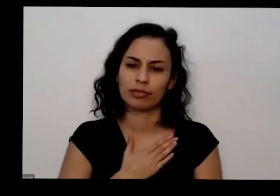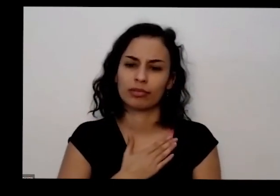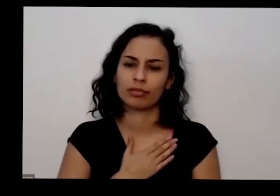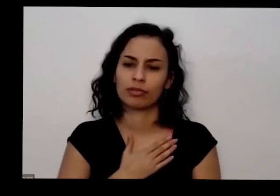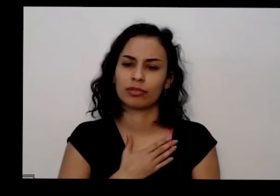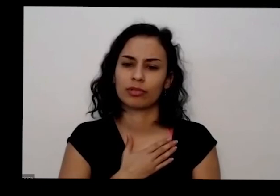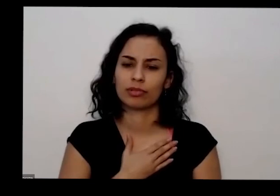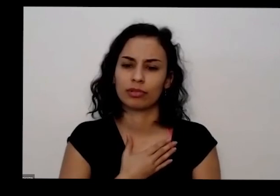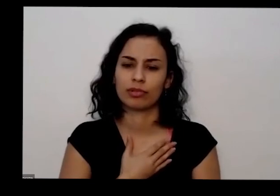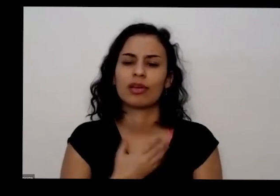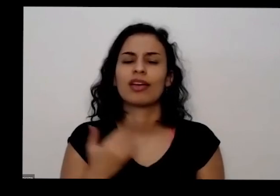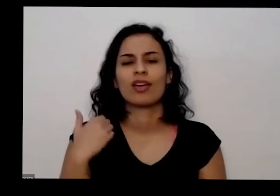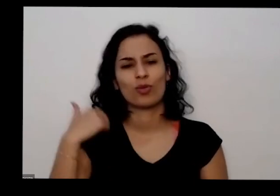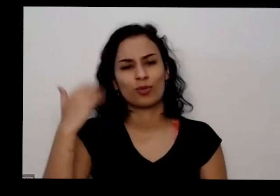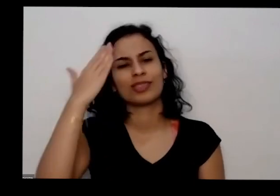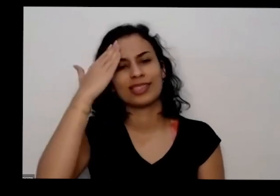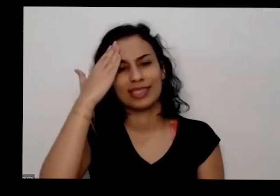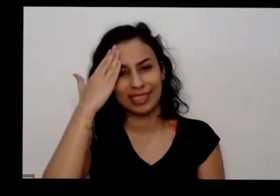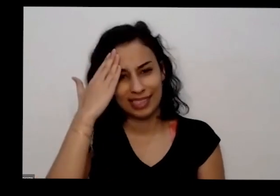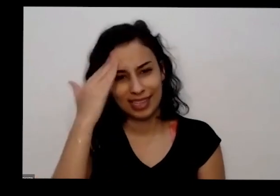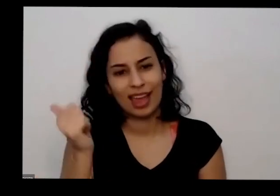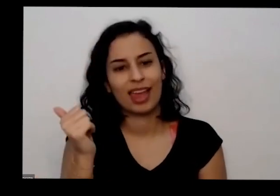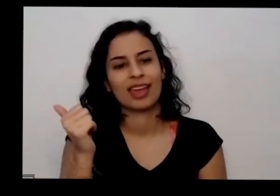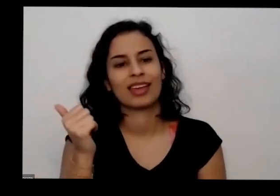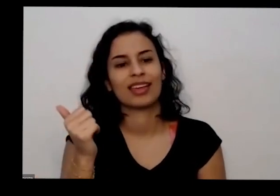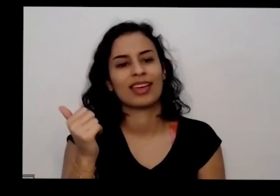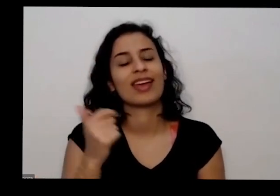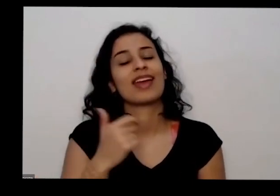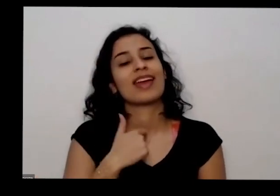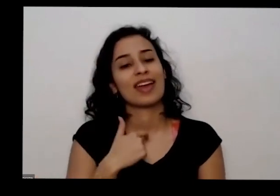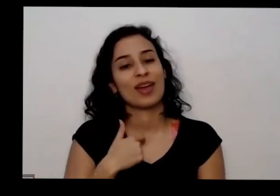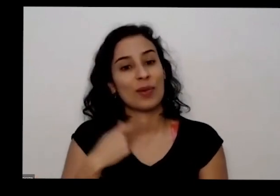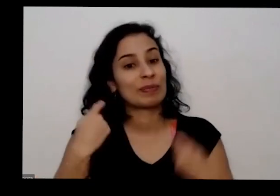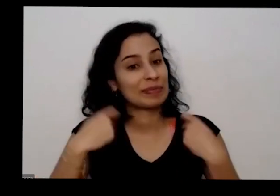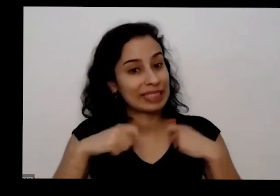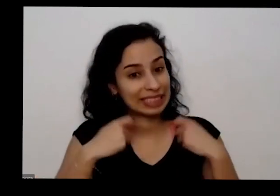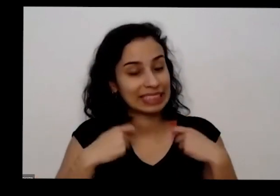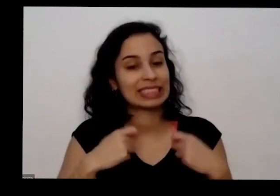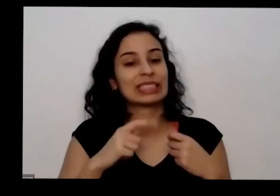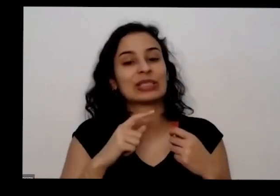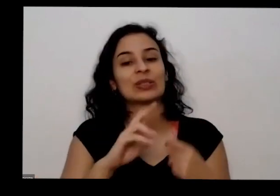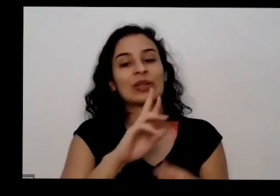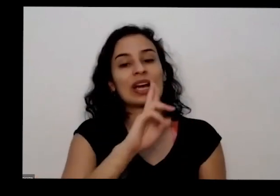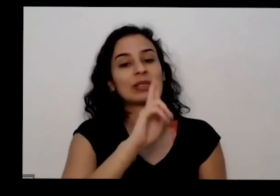tô respondendo Eu tô devendo a resposta para algumas das meninas da equipe que me pediram